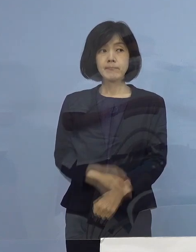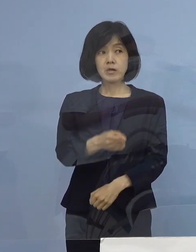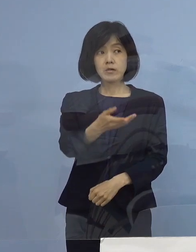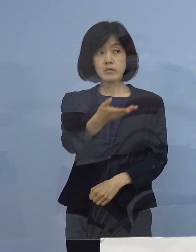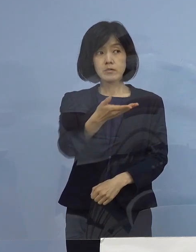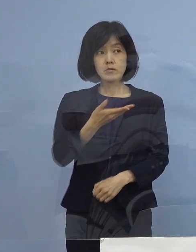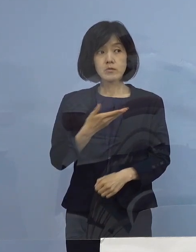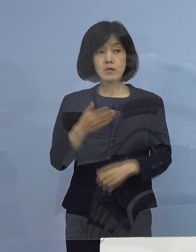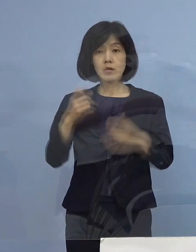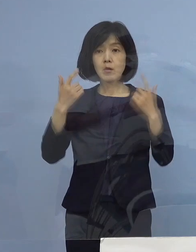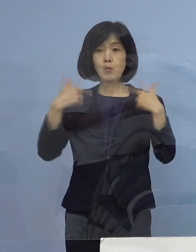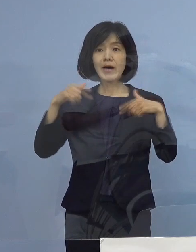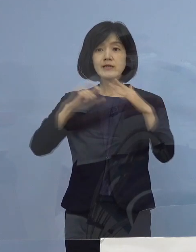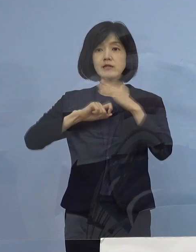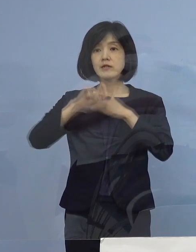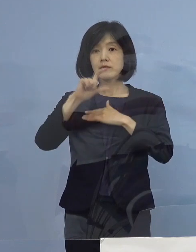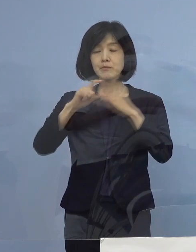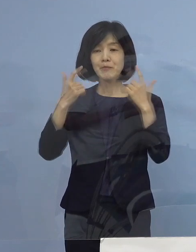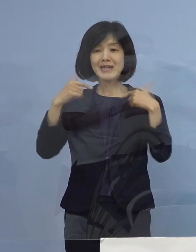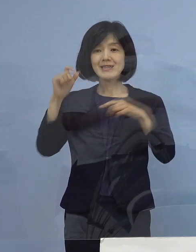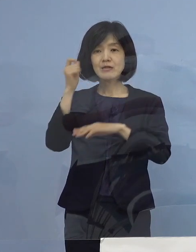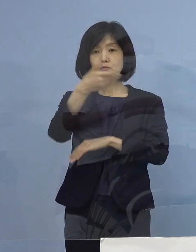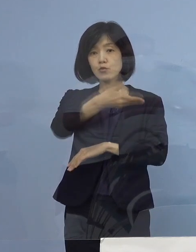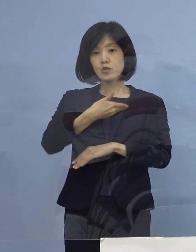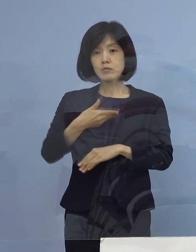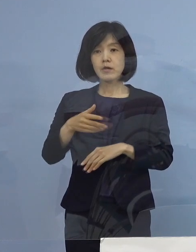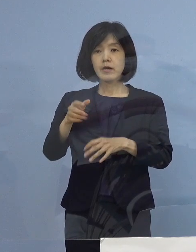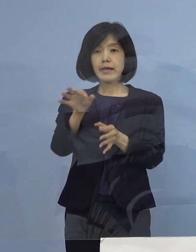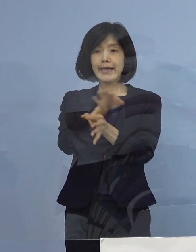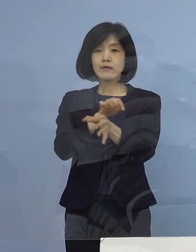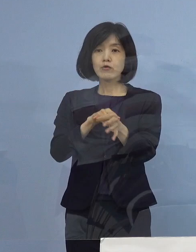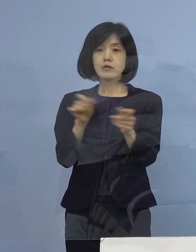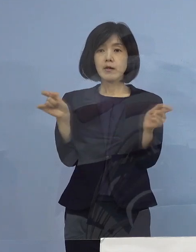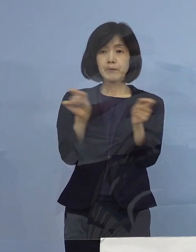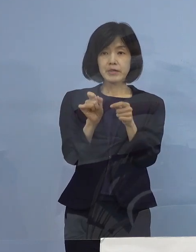（毎日新聞社） 時短のことに関連してですけれども